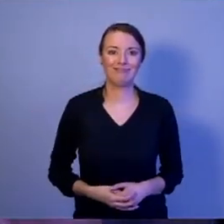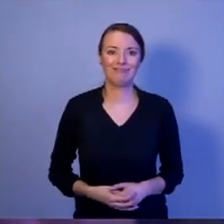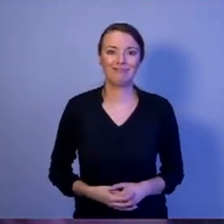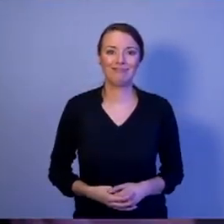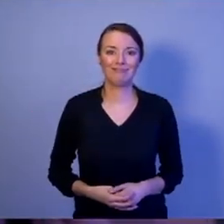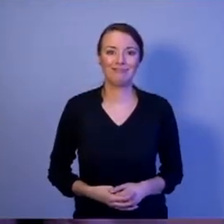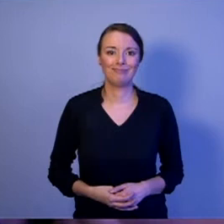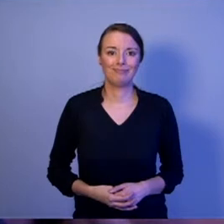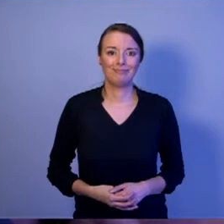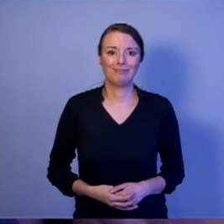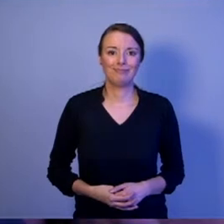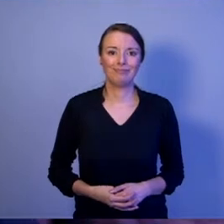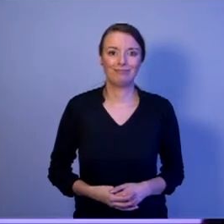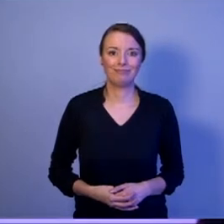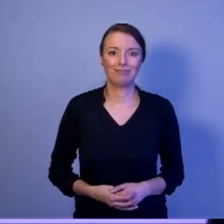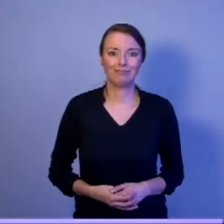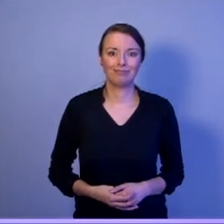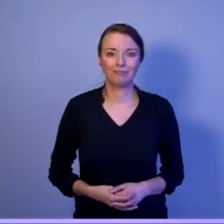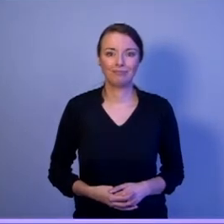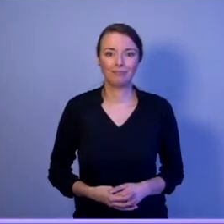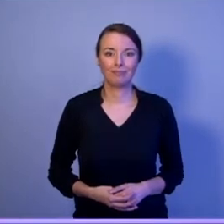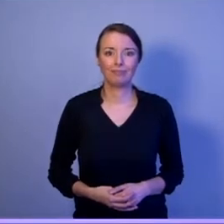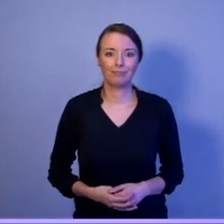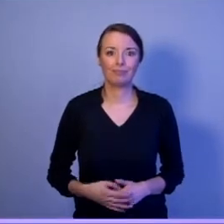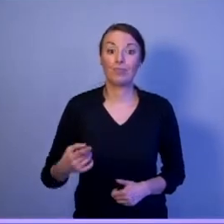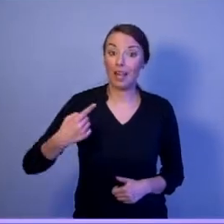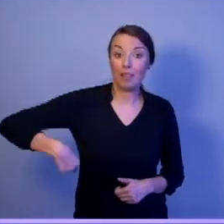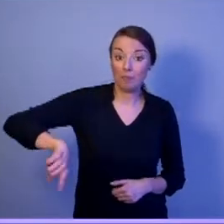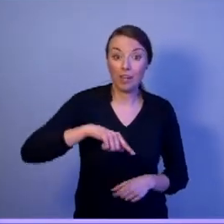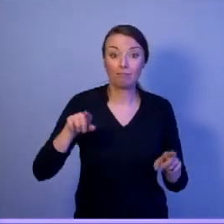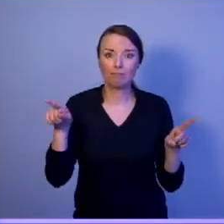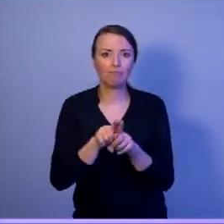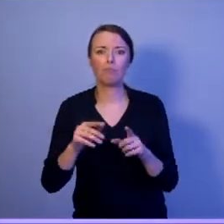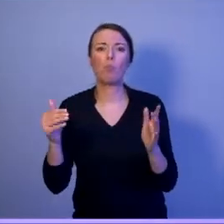[oklaski] Ale potrzebujemy też prezydenta,